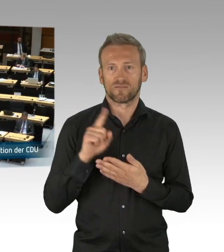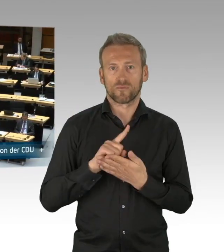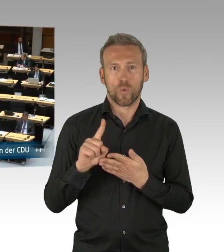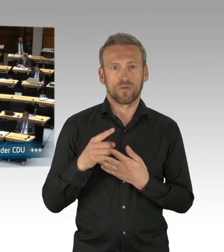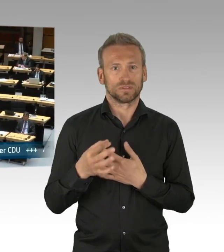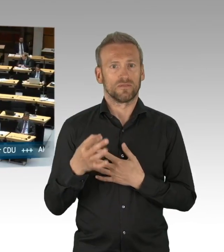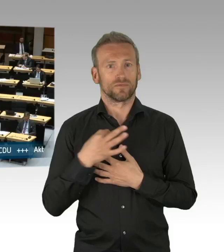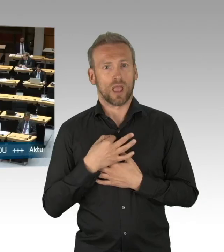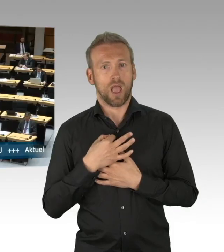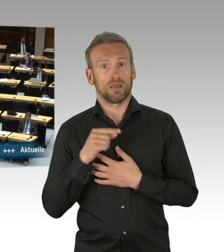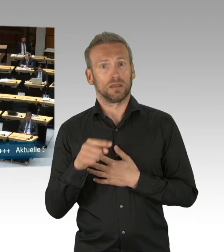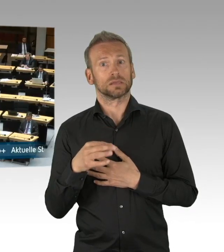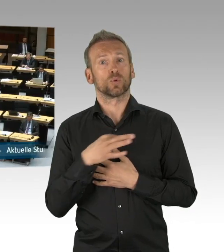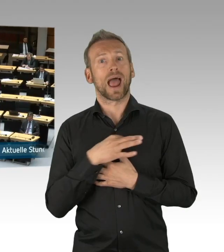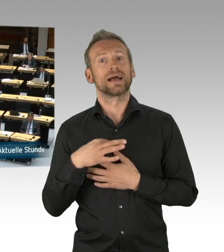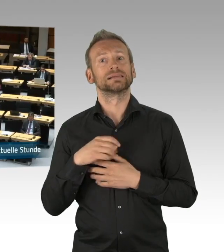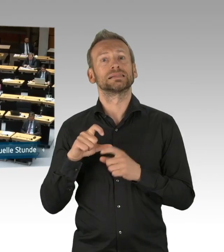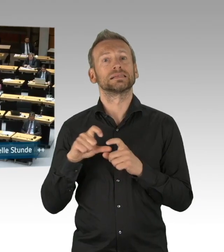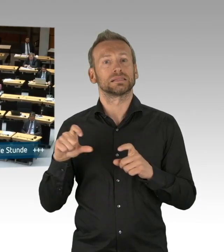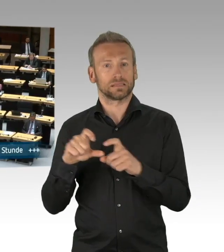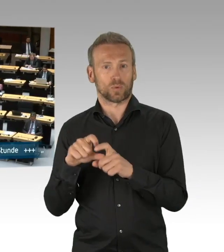meine Damen und Herren, ganze Arbeit.